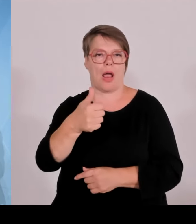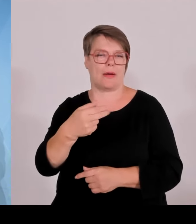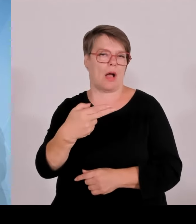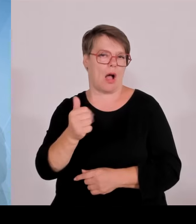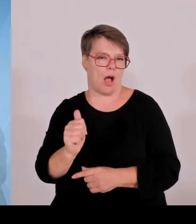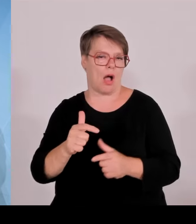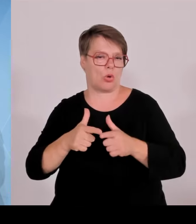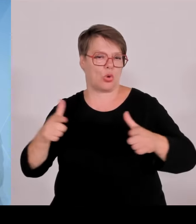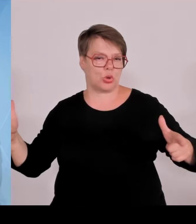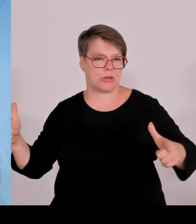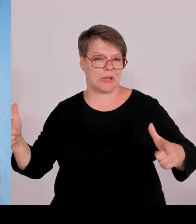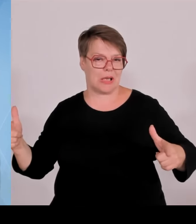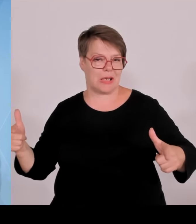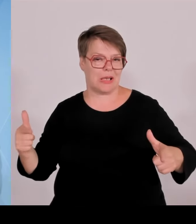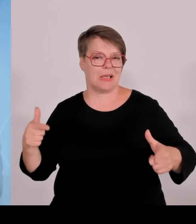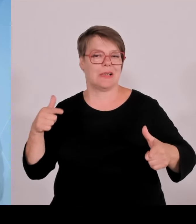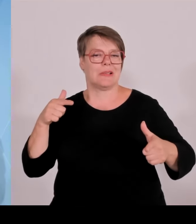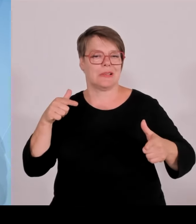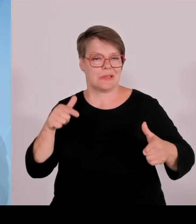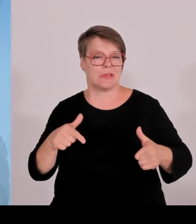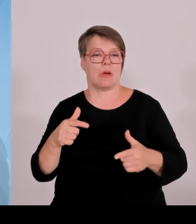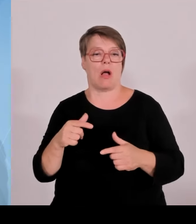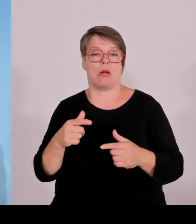Grenzkontrollen angesichts der Fahndungstreffer,